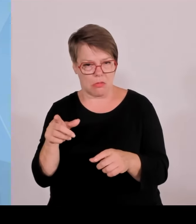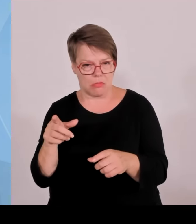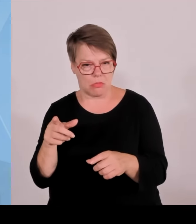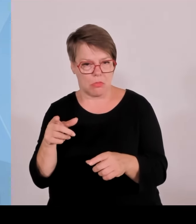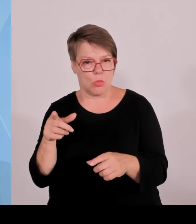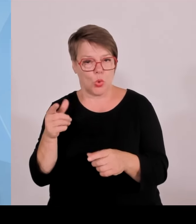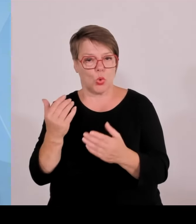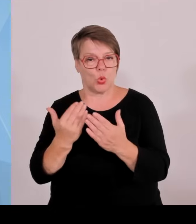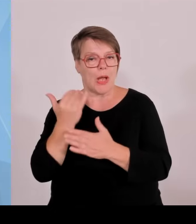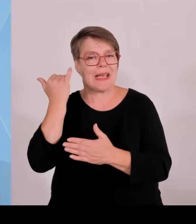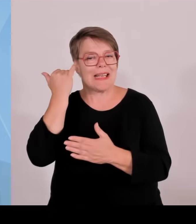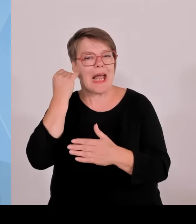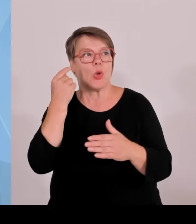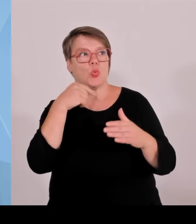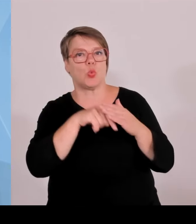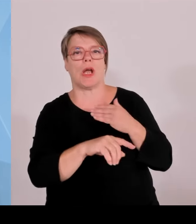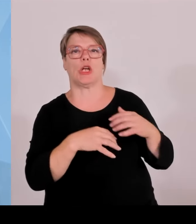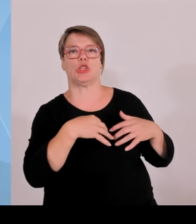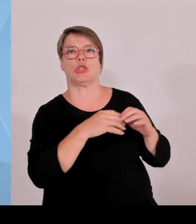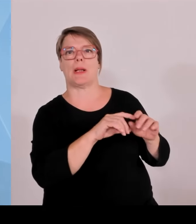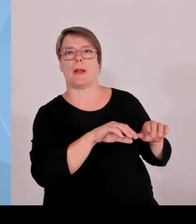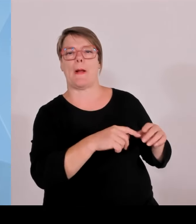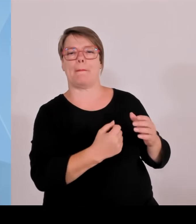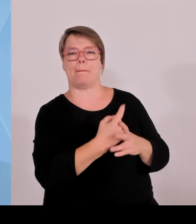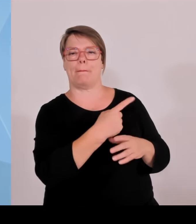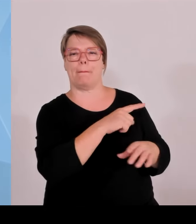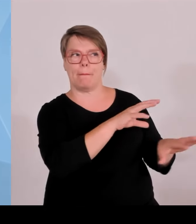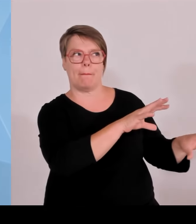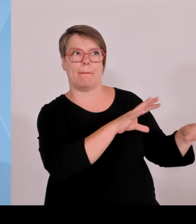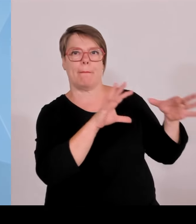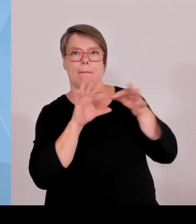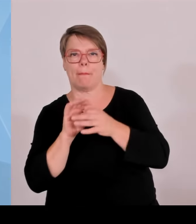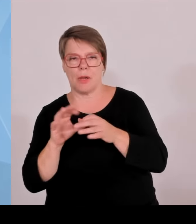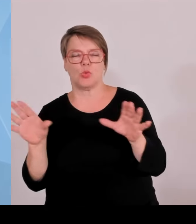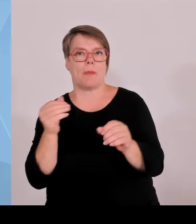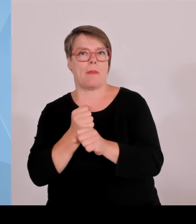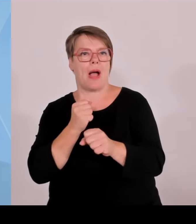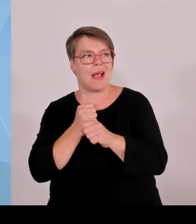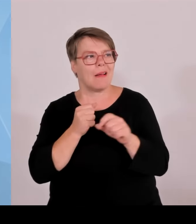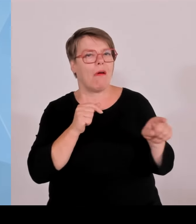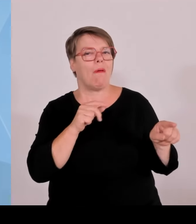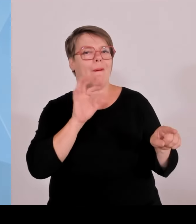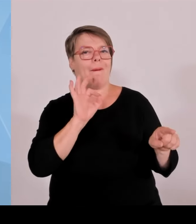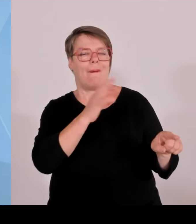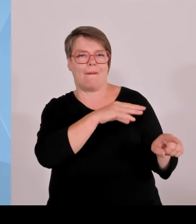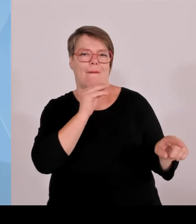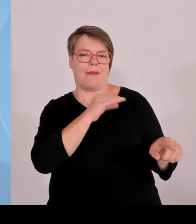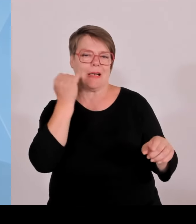auch die Geschäftsmodelle nicht so umsetzen kann, wenn sie das auf eigene Faust machen müssen und wollen.